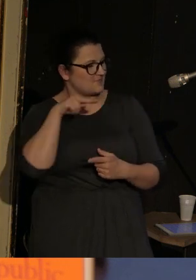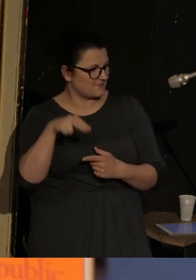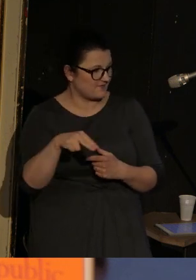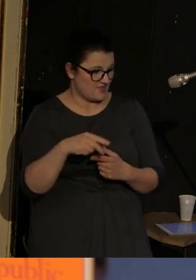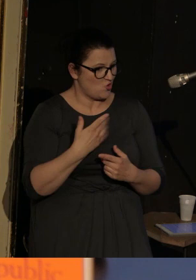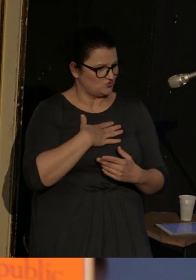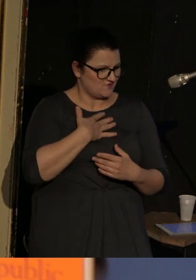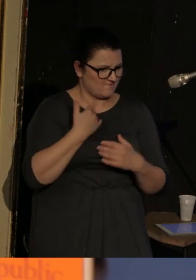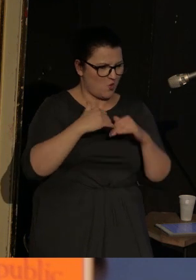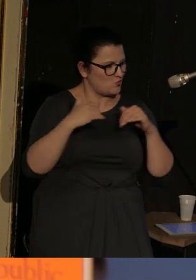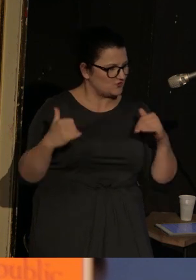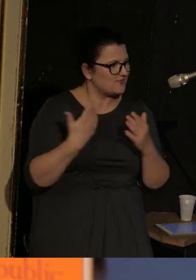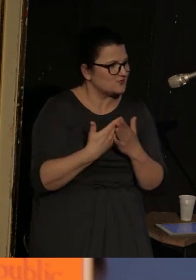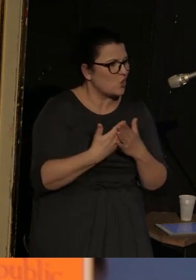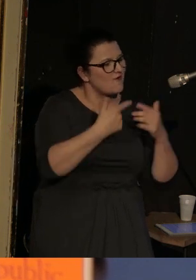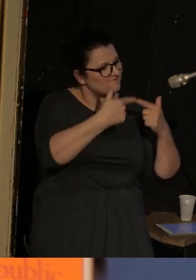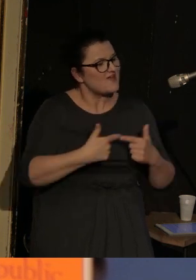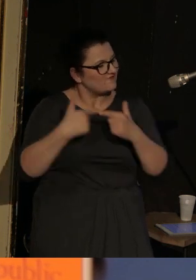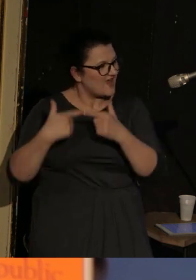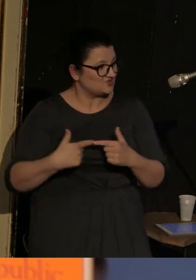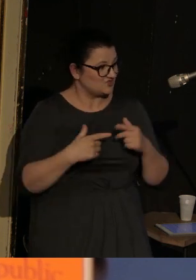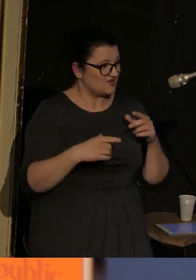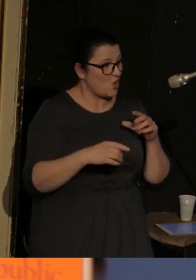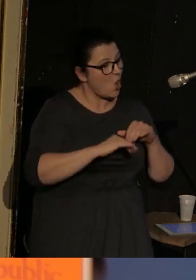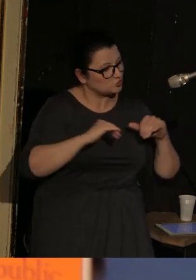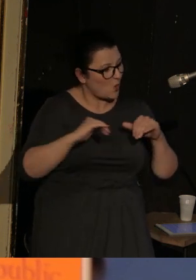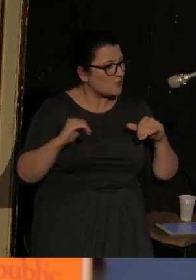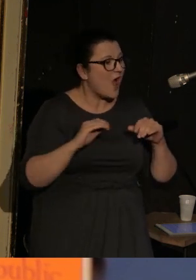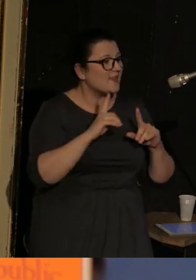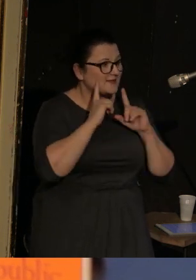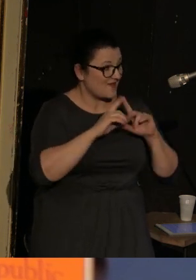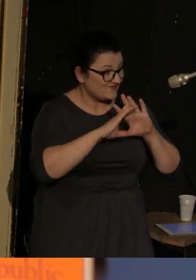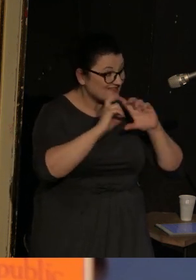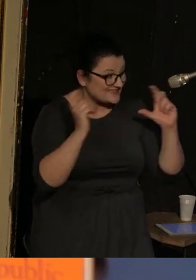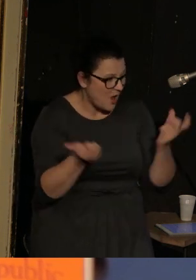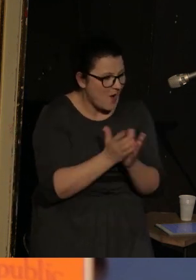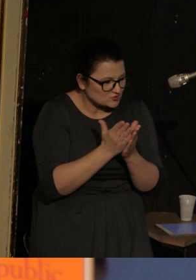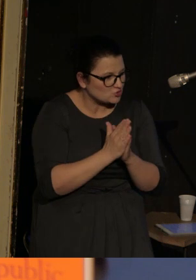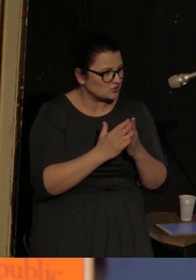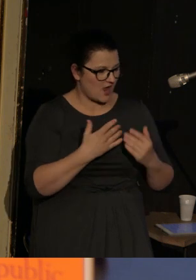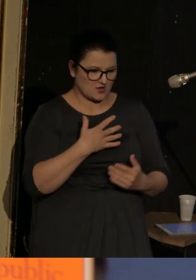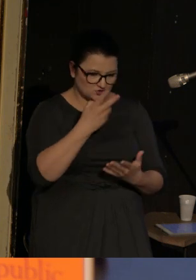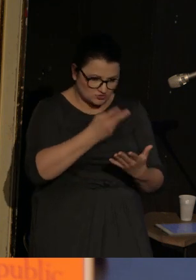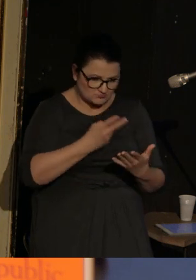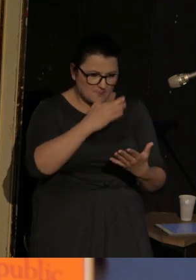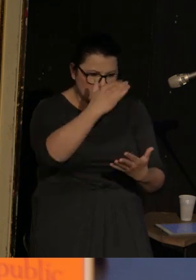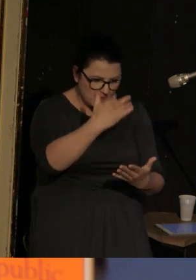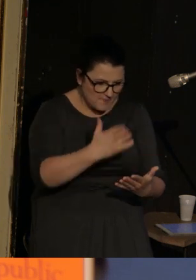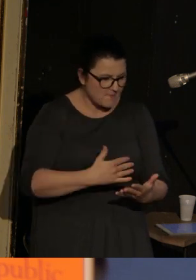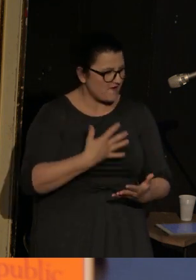każdy oddzielny wiersz jest samodzielną całostką, natomiast jakby zebrane pod jedną okładką dają wrażenie dramatu.